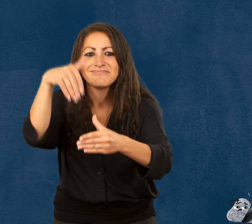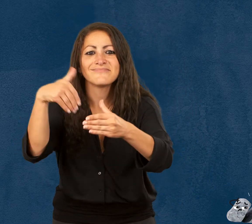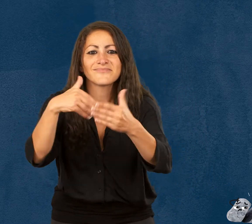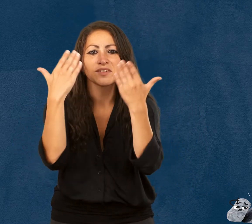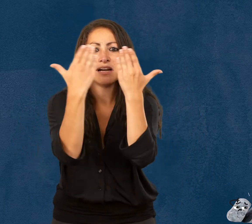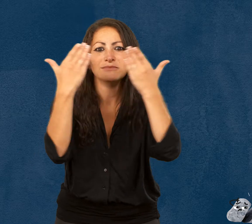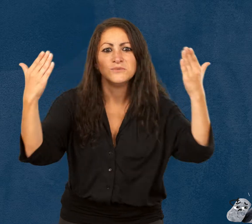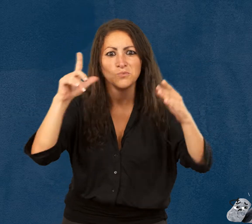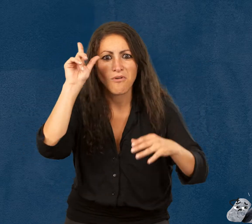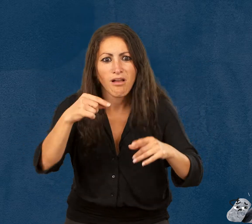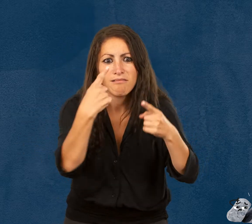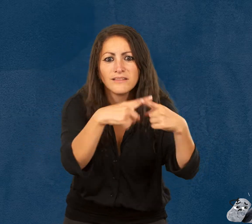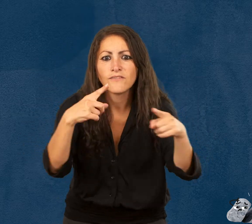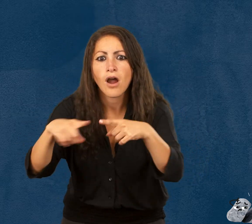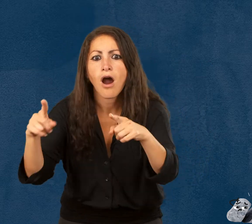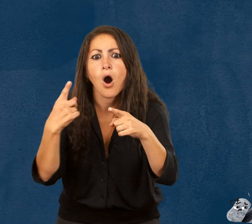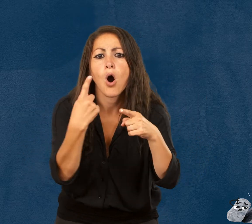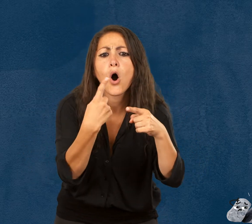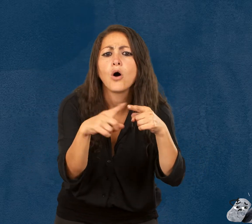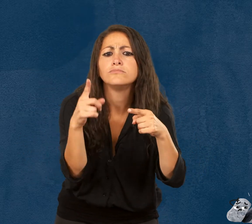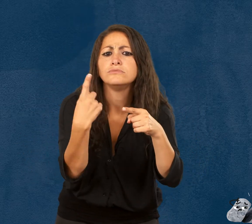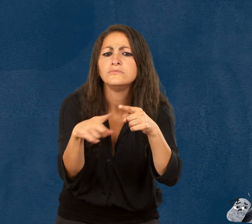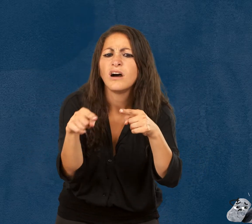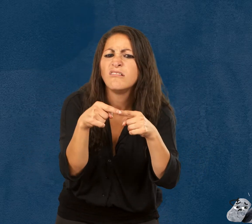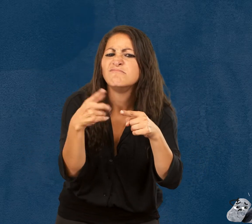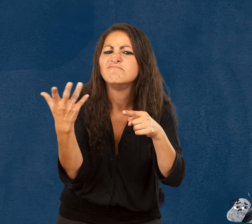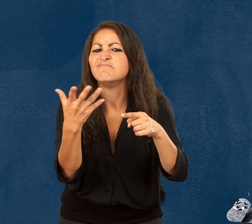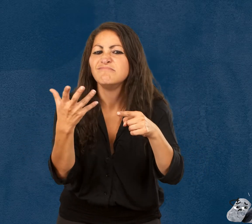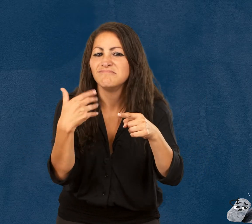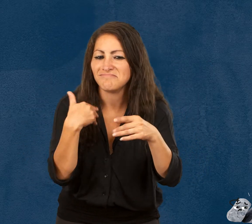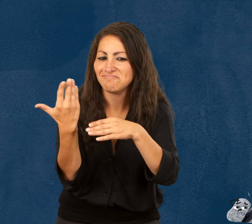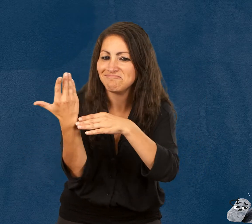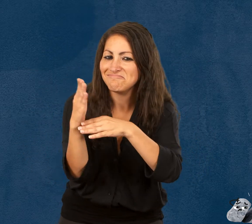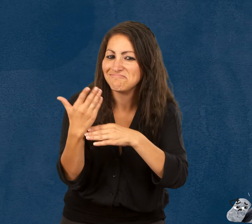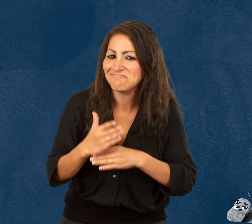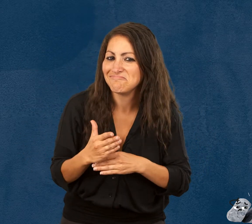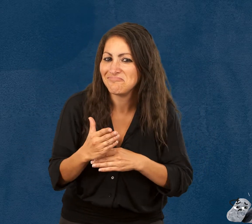Laissez-moi vous présenter les personnages de cette histoire :